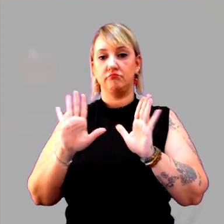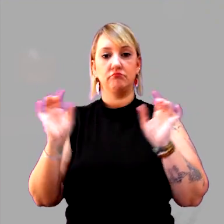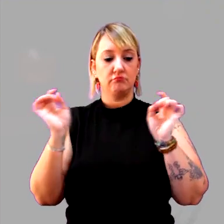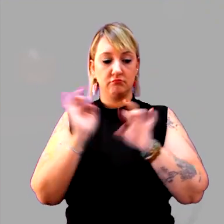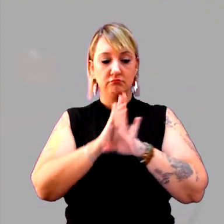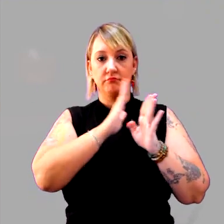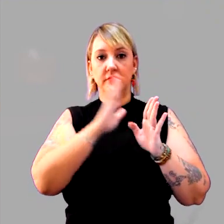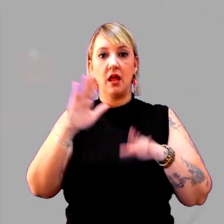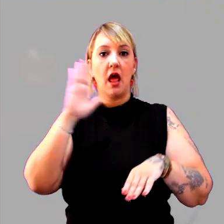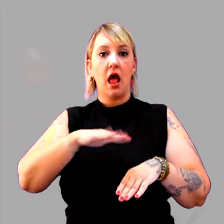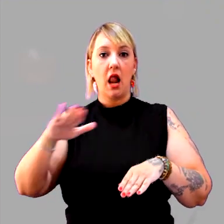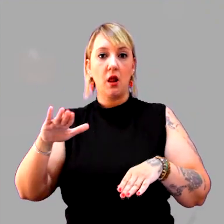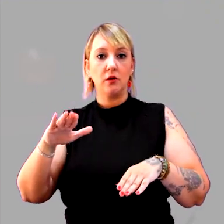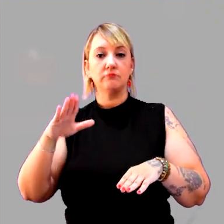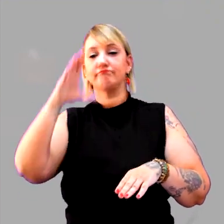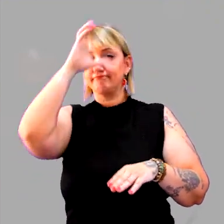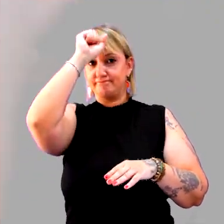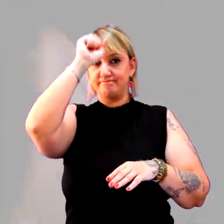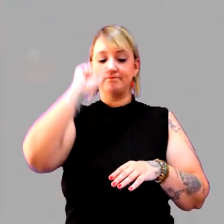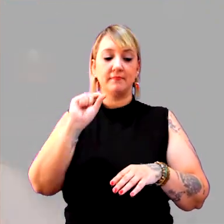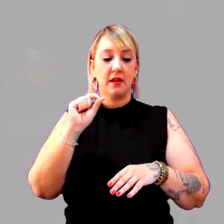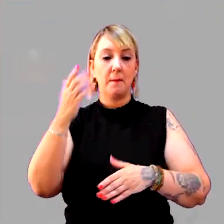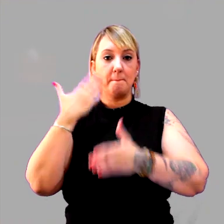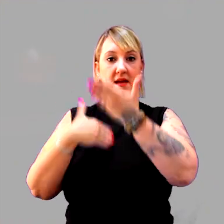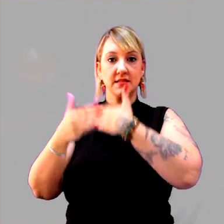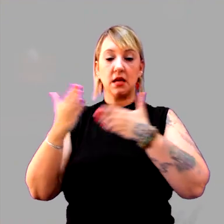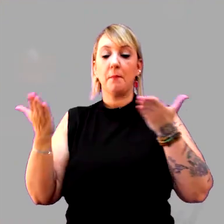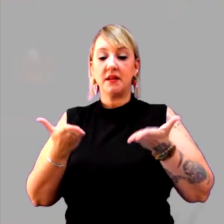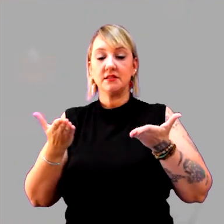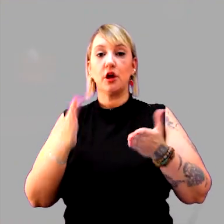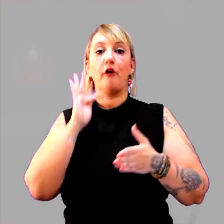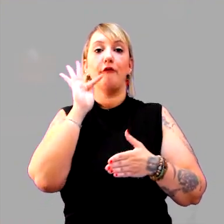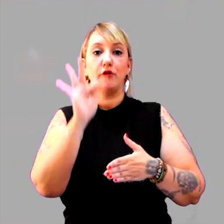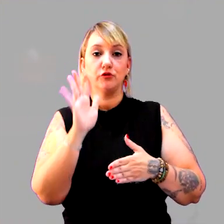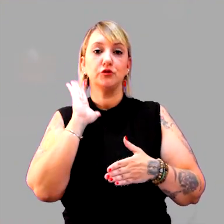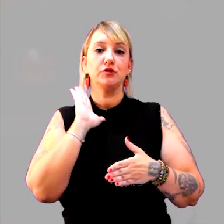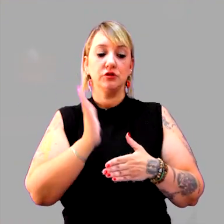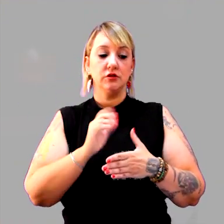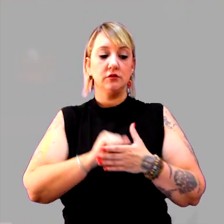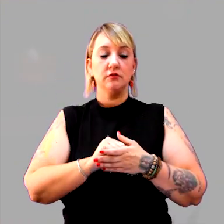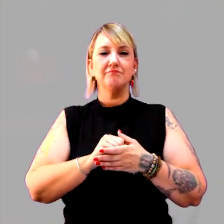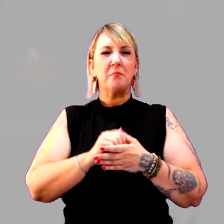Meus alunos e alunas aprenderam o que é passado, o que é presente, o que é futuro. Aprenderam mesmo?